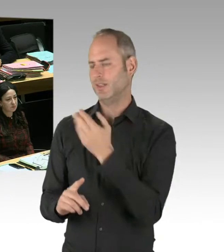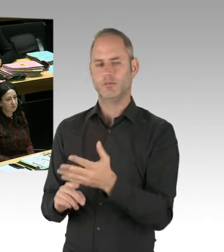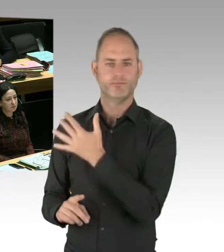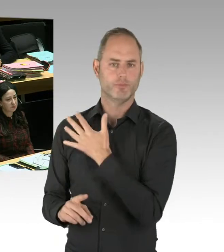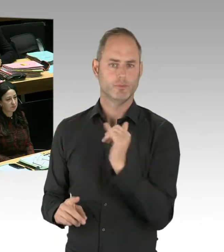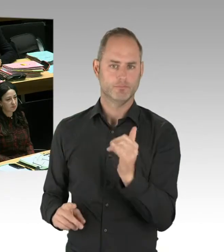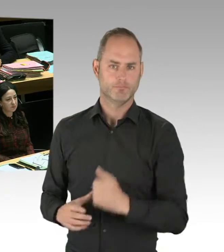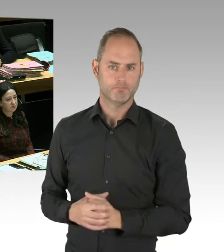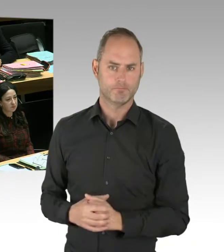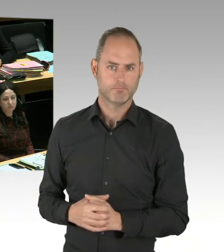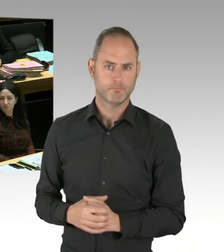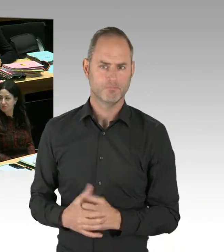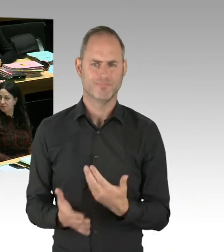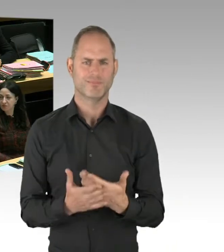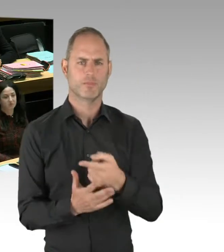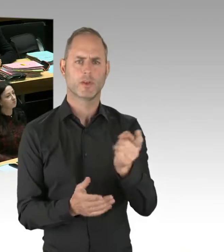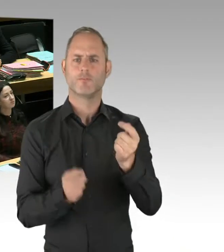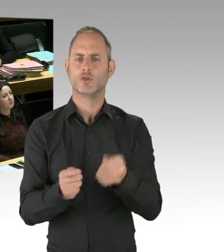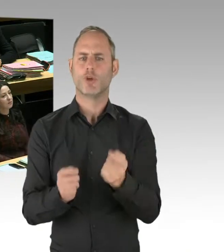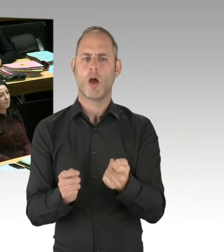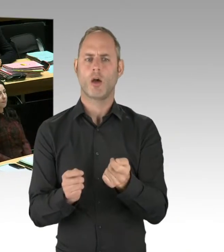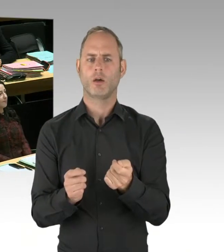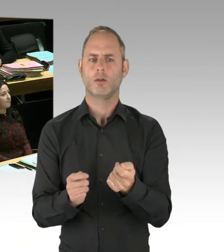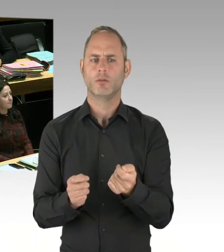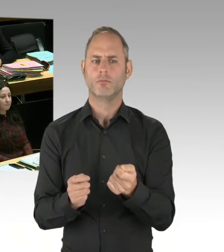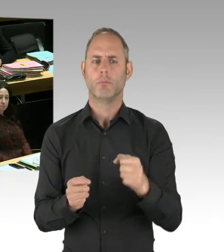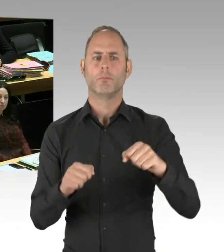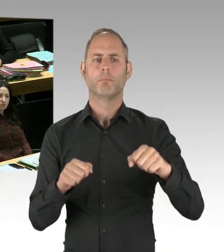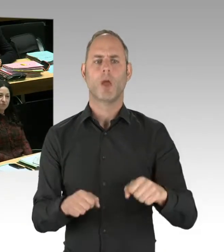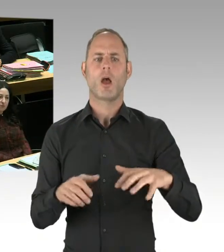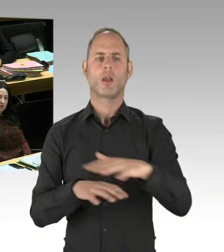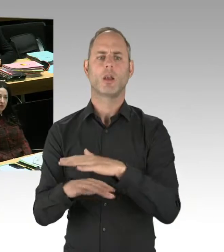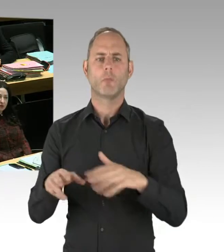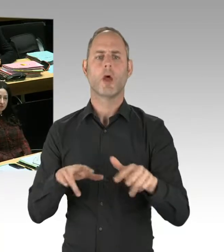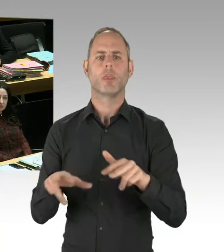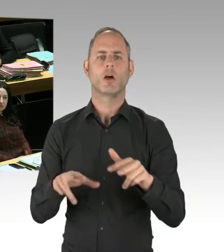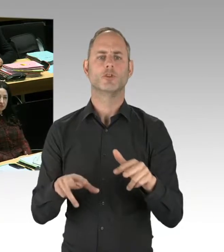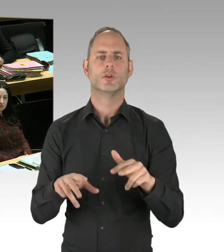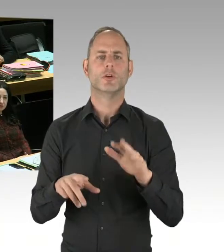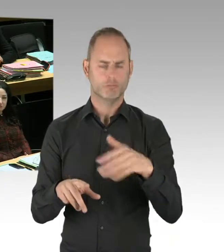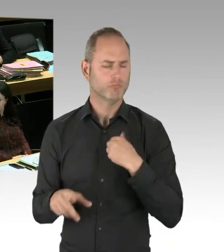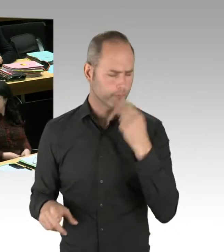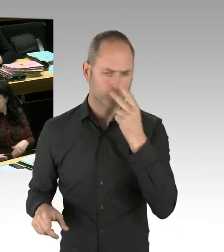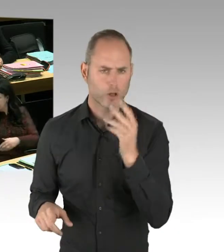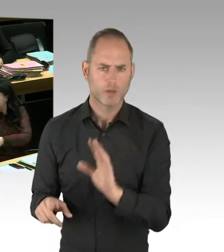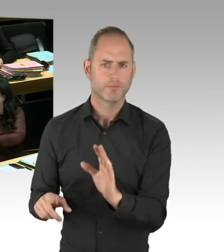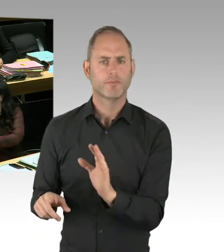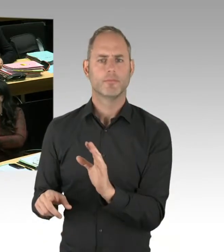Drogenkriminalitäts- -bekämpfungseinsätzen der Polizei teilgenommen habe, und die Situation an den Eingängen des Görlitzer Parks kenne.